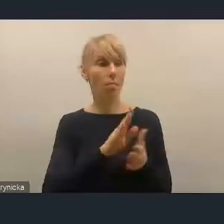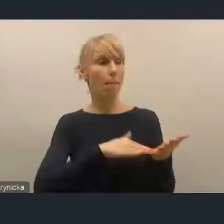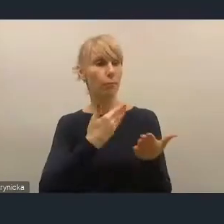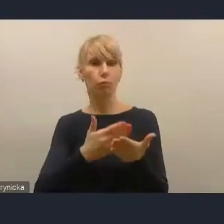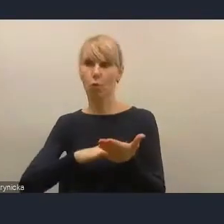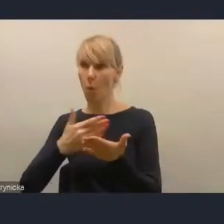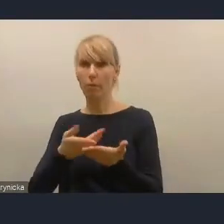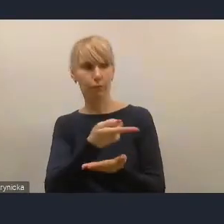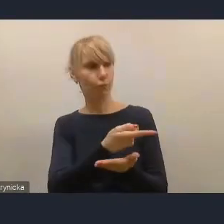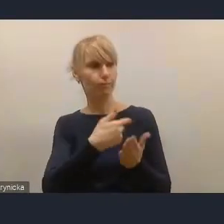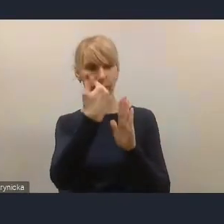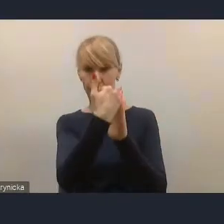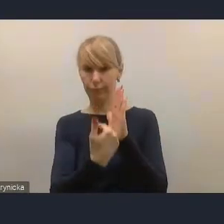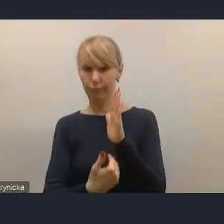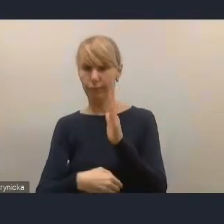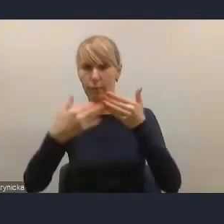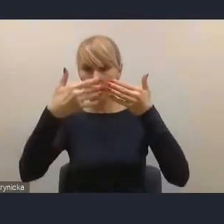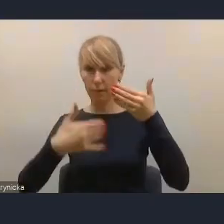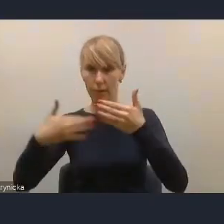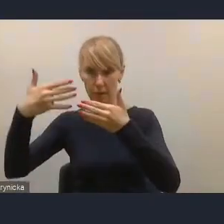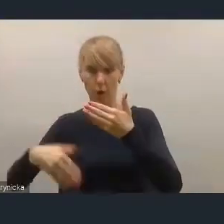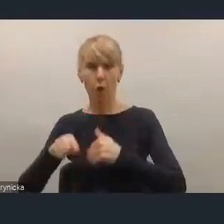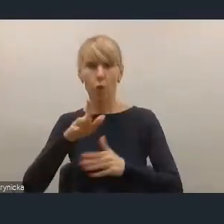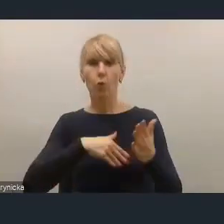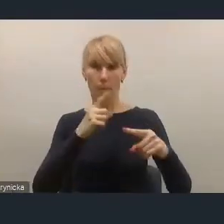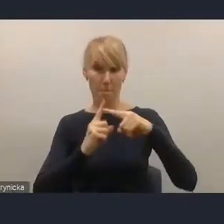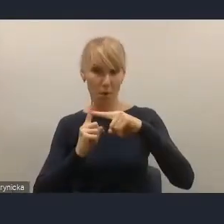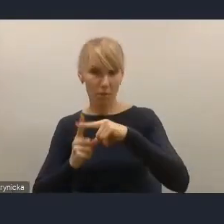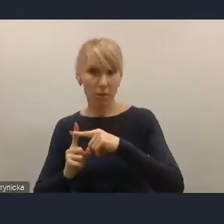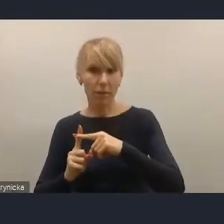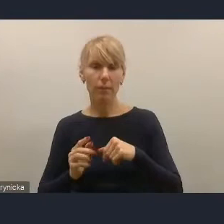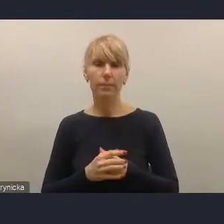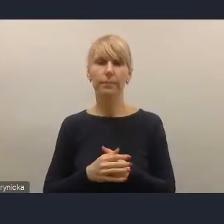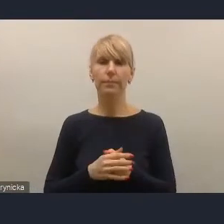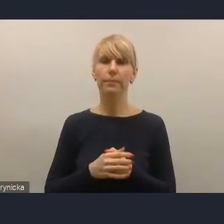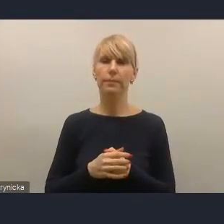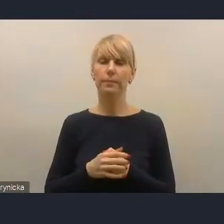i także te, które są wymienione w tych instrumentach, które już w tej chwili,